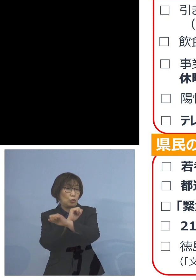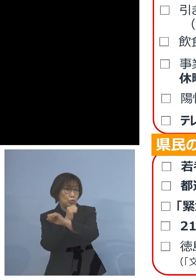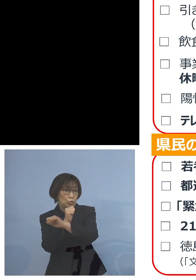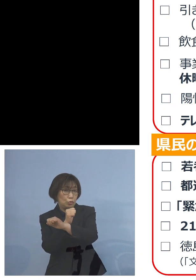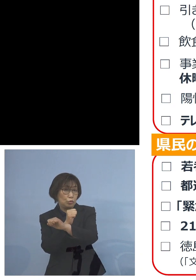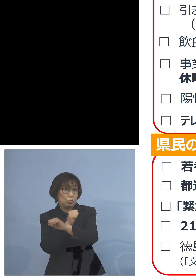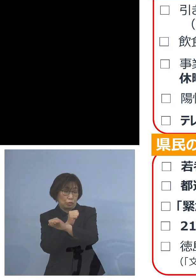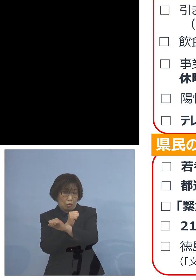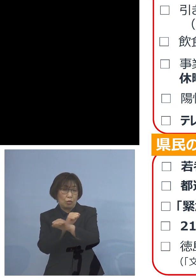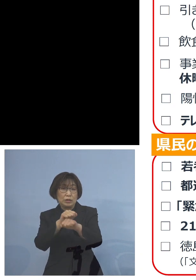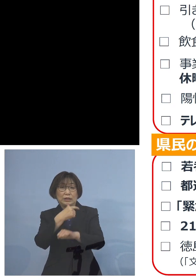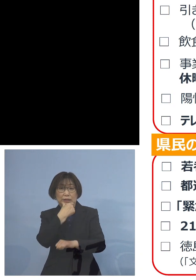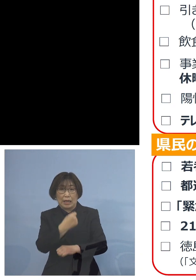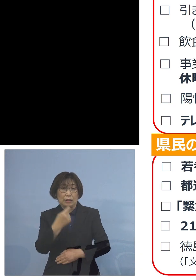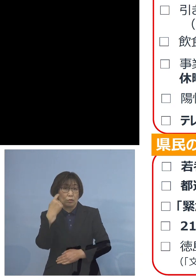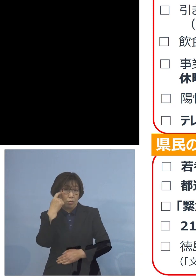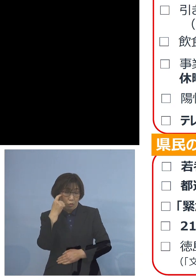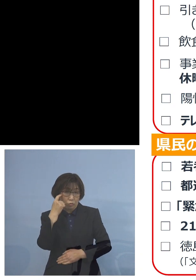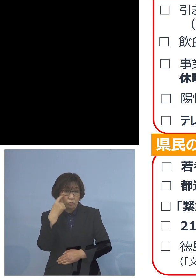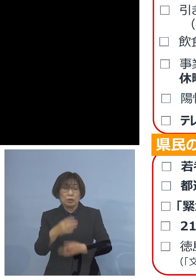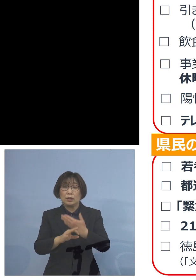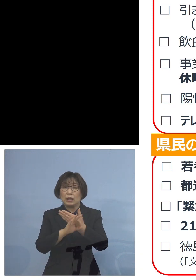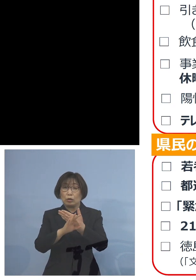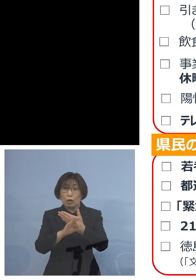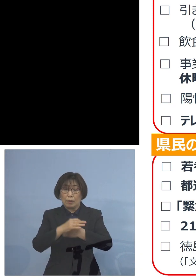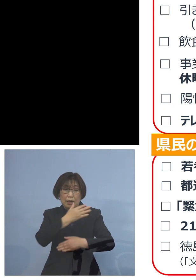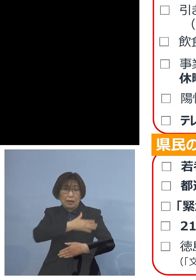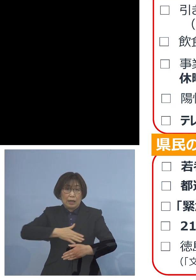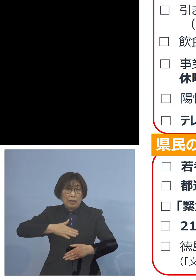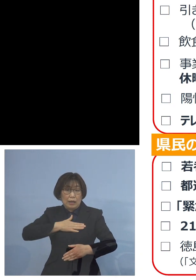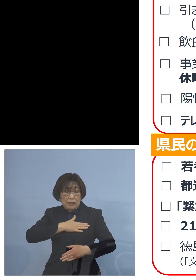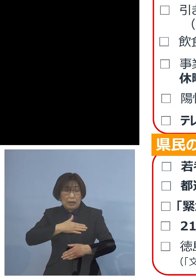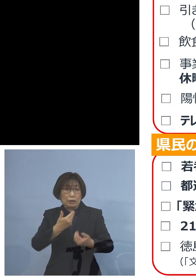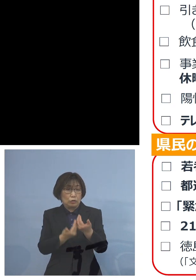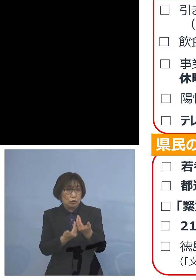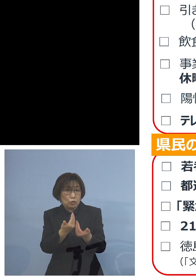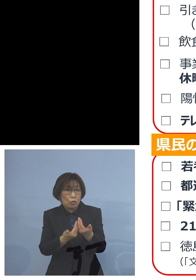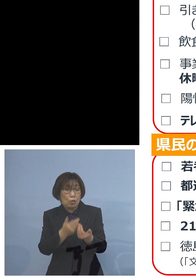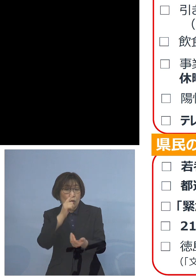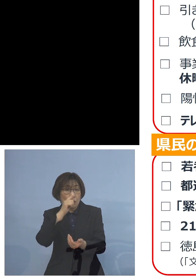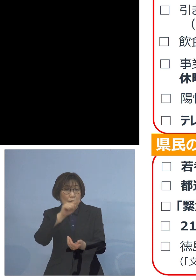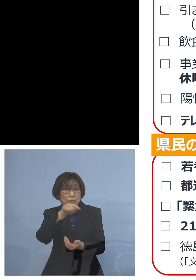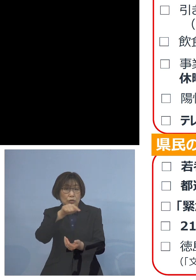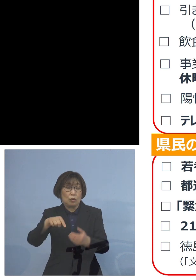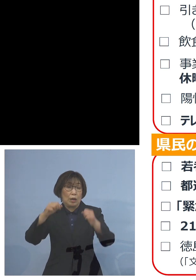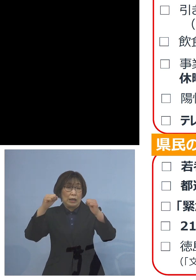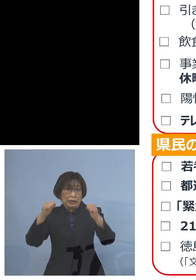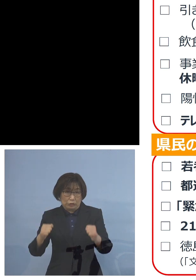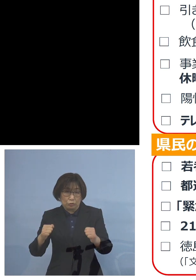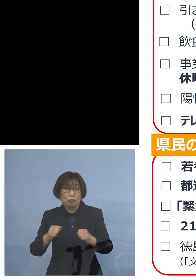これまで例えば 体調が悪い方がおられる ということで 福祉施設